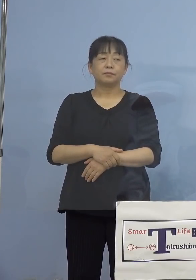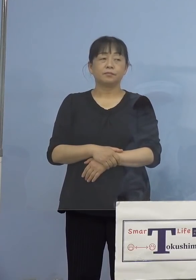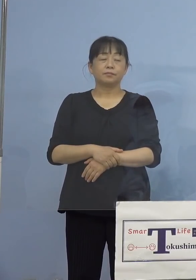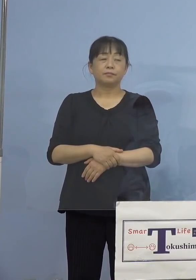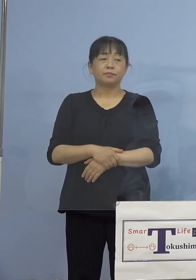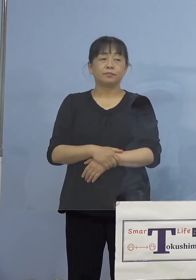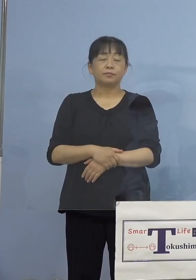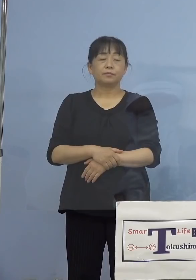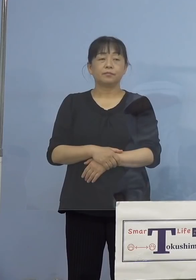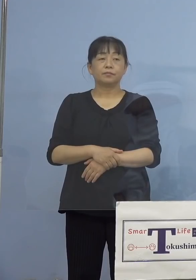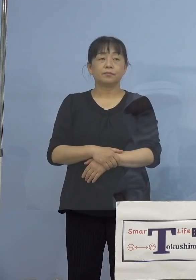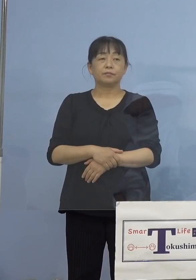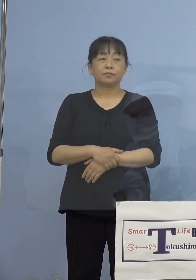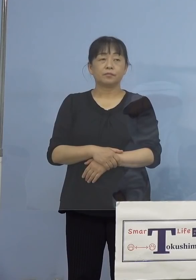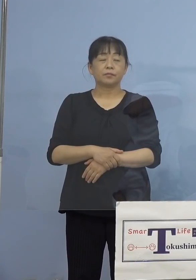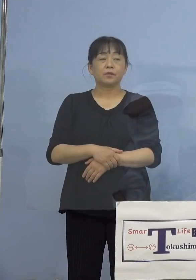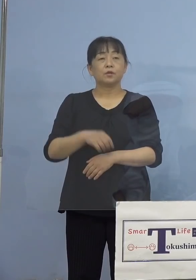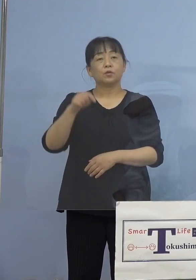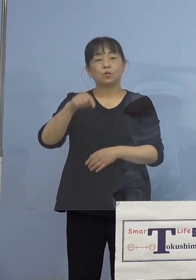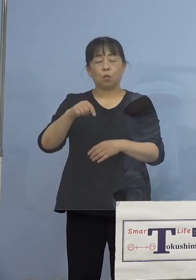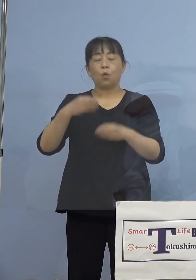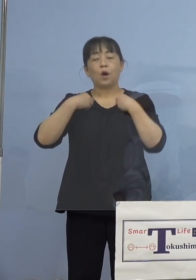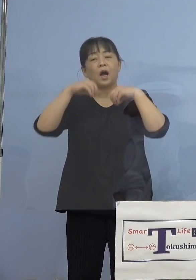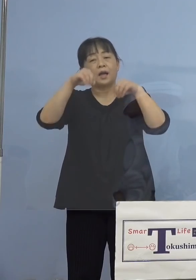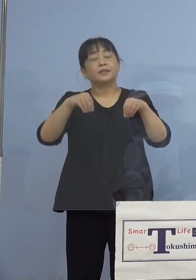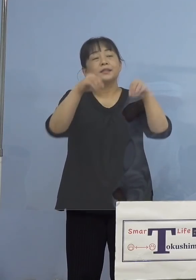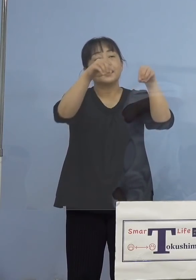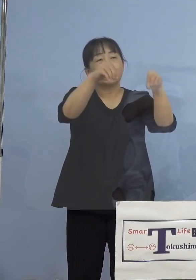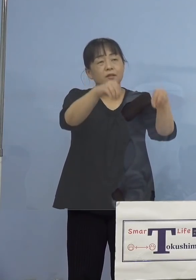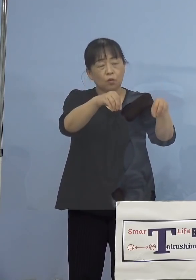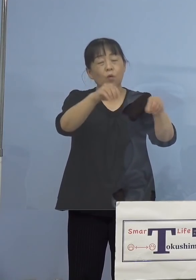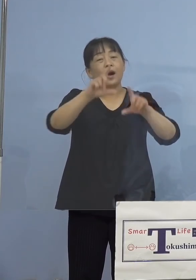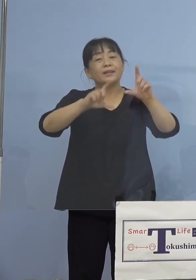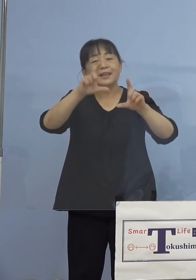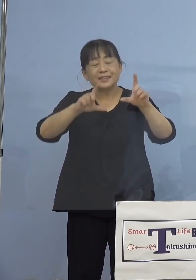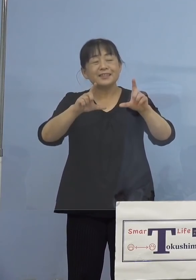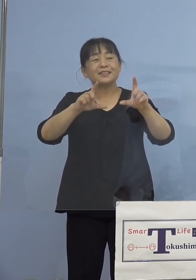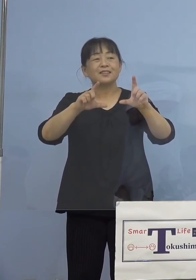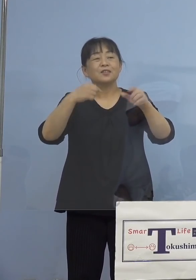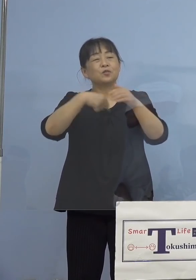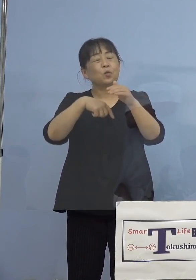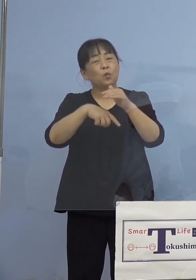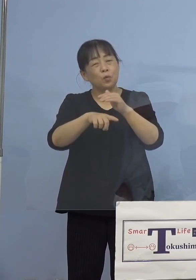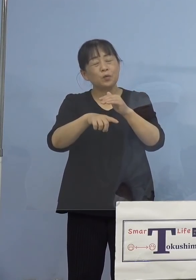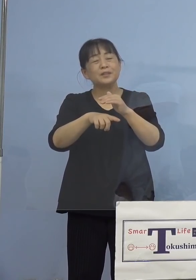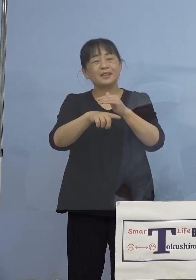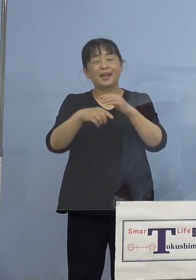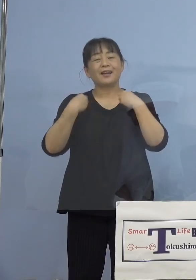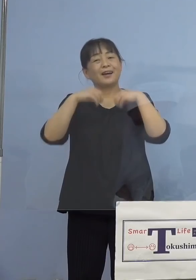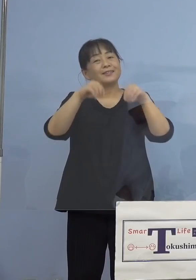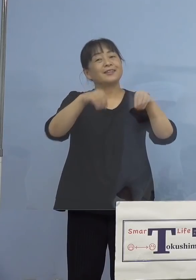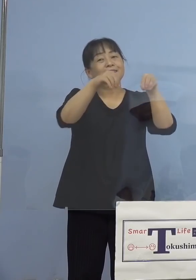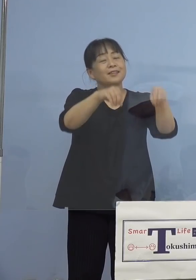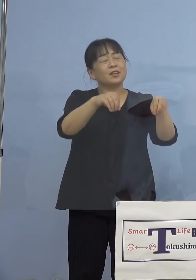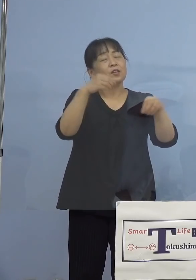またどういう形で感染してしまったのか 感染要因、保健所が調べたところ